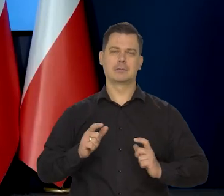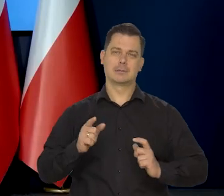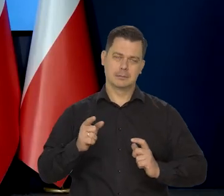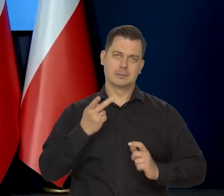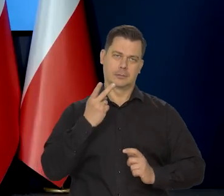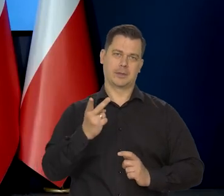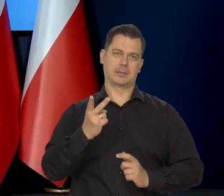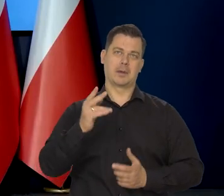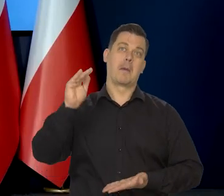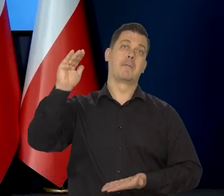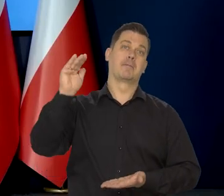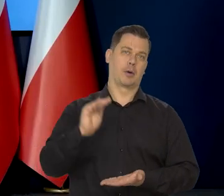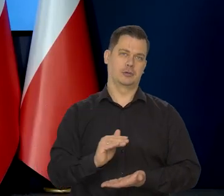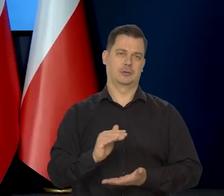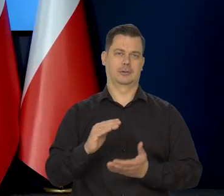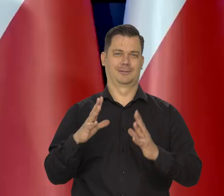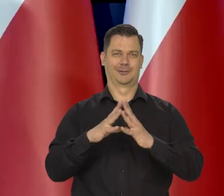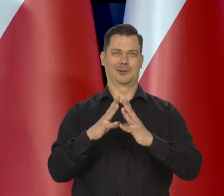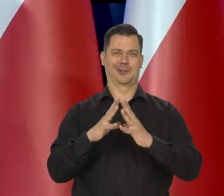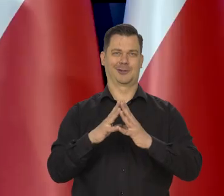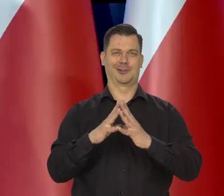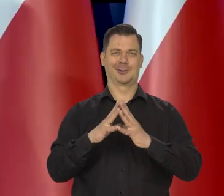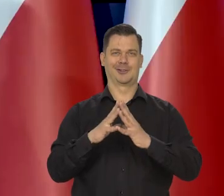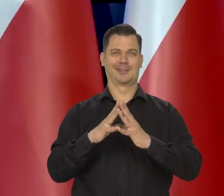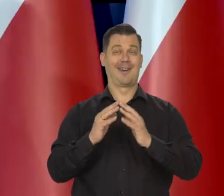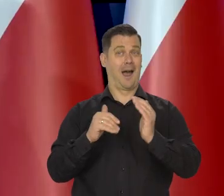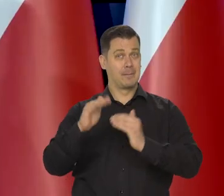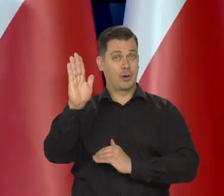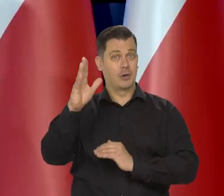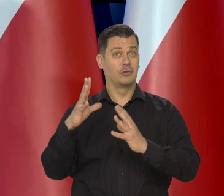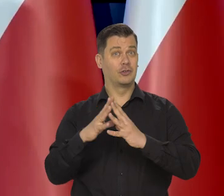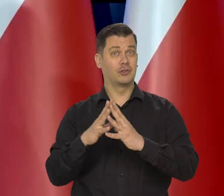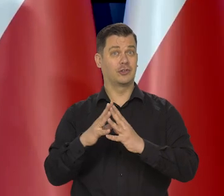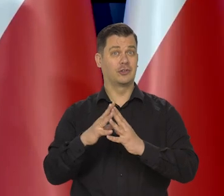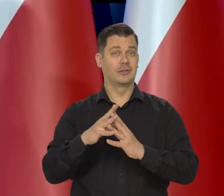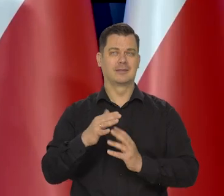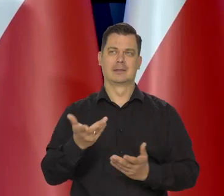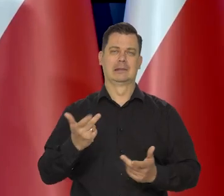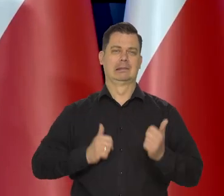bo ta dwucyfrowa inflacja no to jest taka, nie pozwala nam spać, prawda?